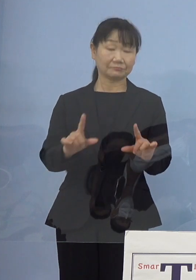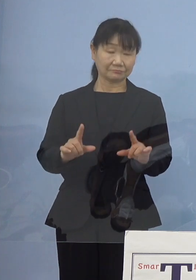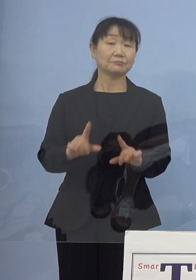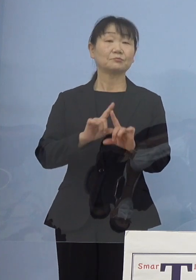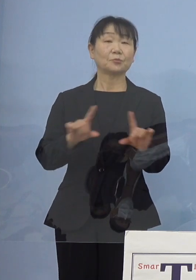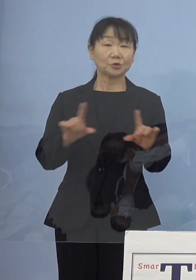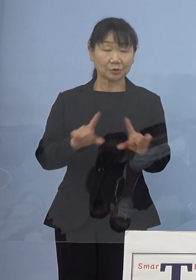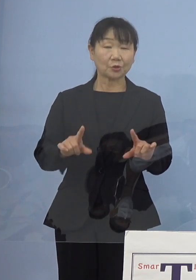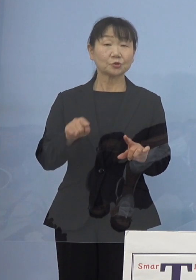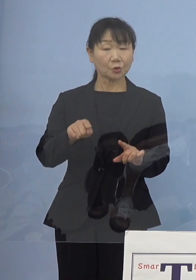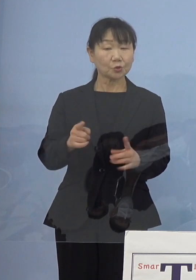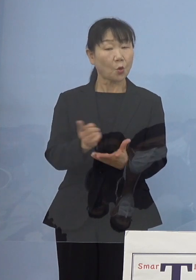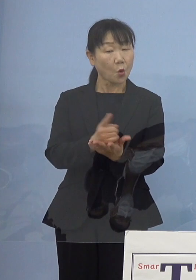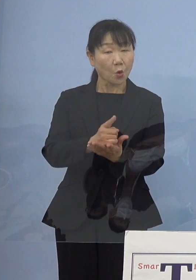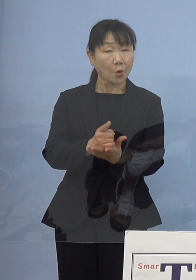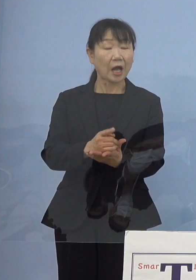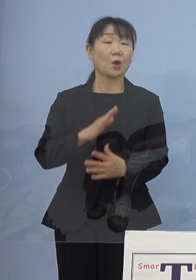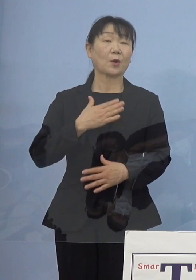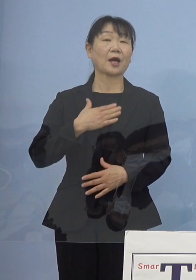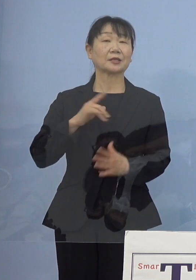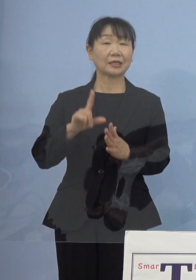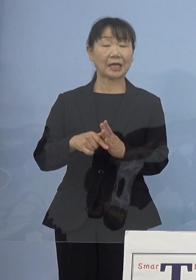しっかりと発表していきたい